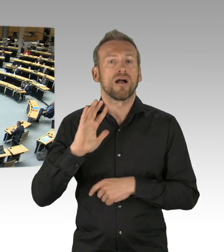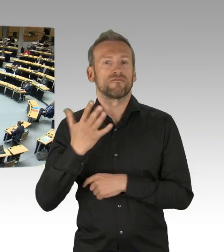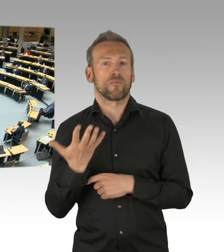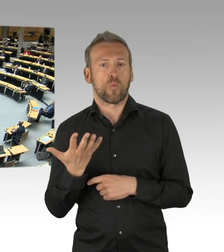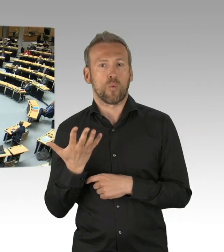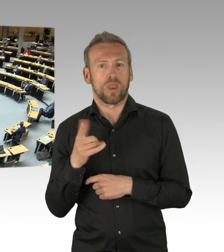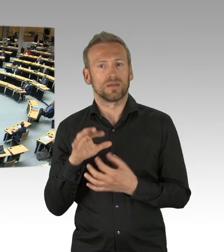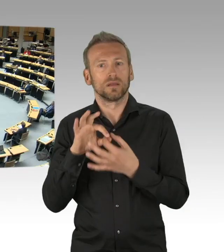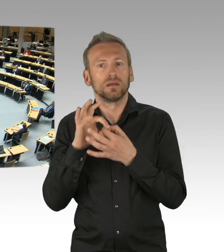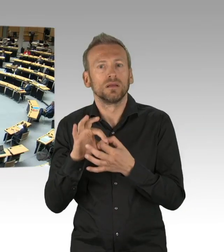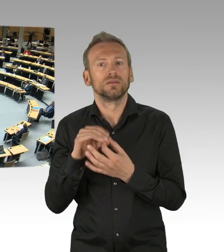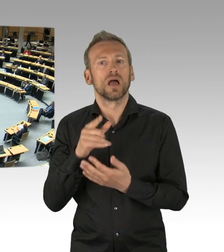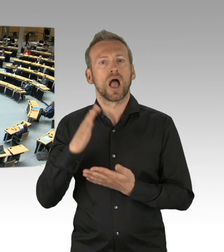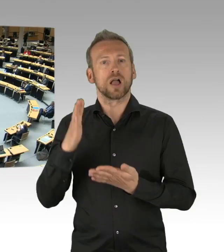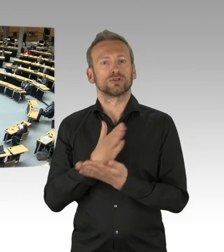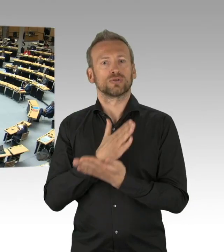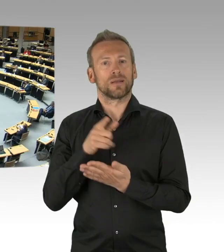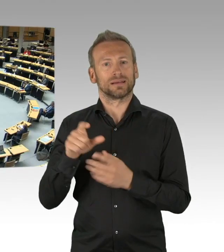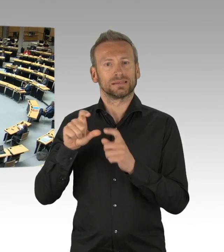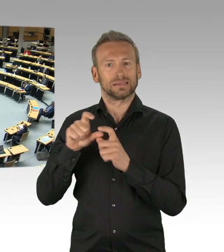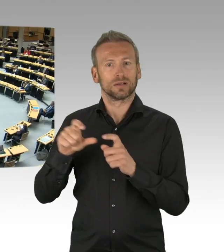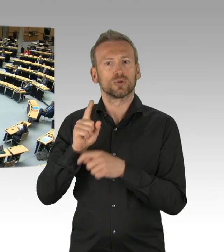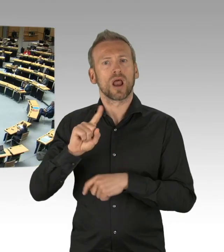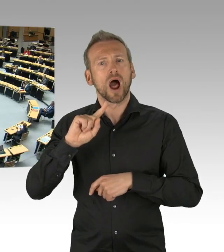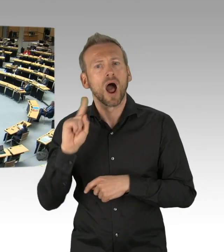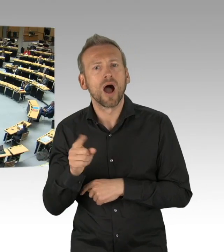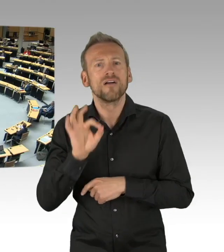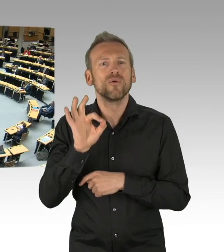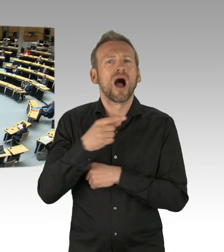(Beifall)